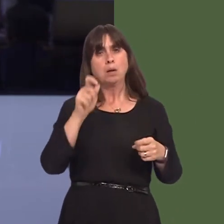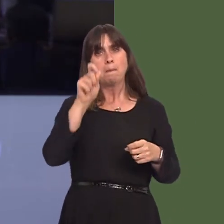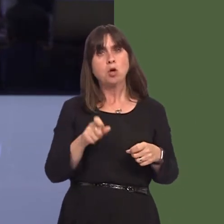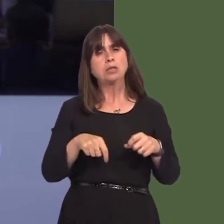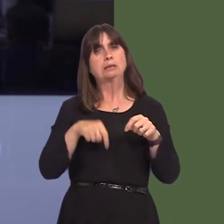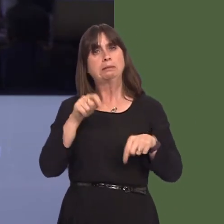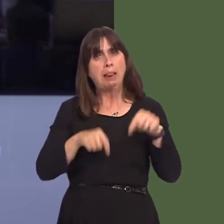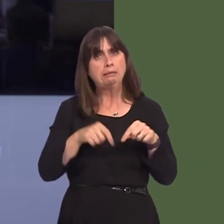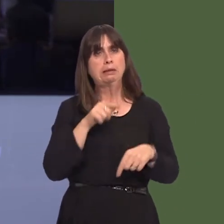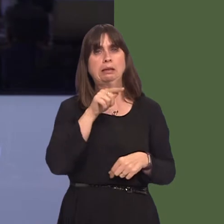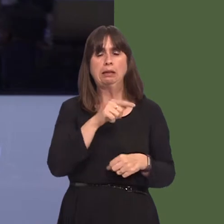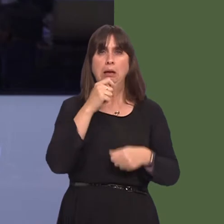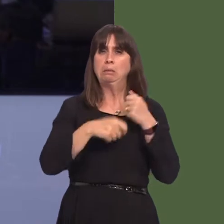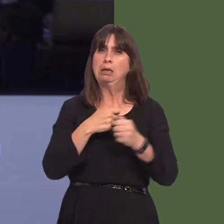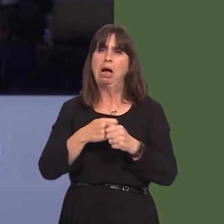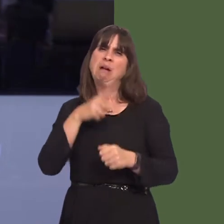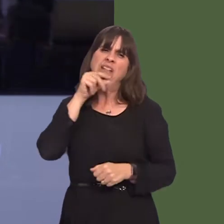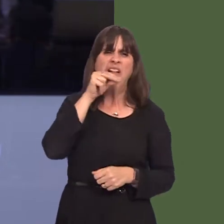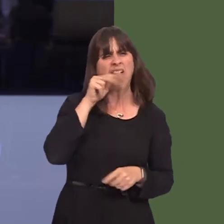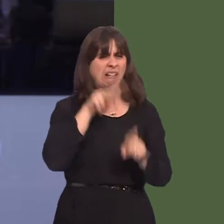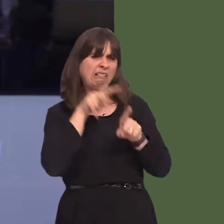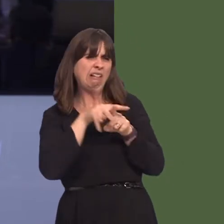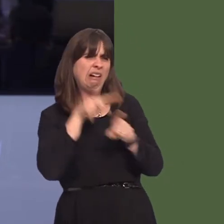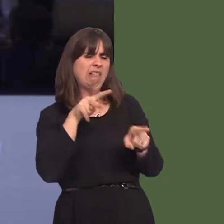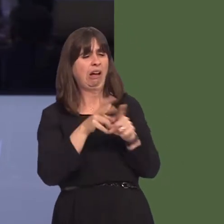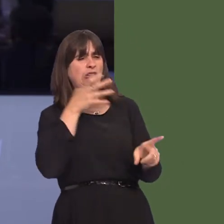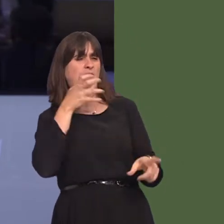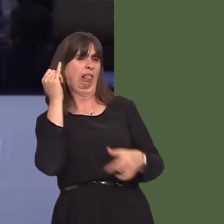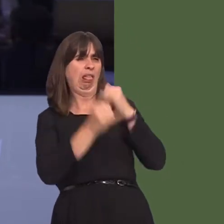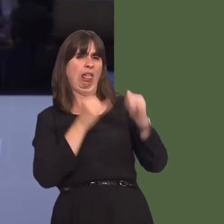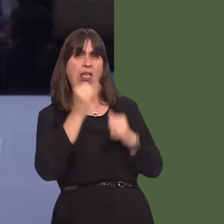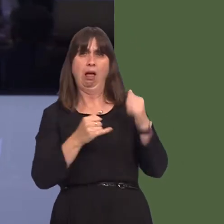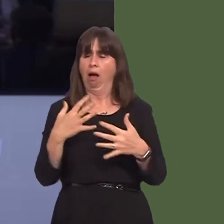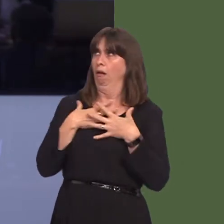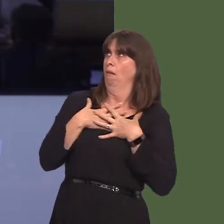subjected to a tirade of verbal abuse. Will the First Minister join me in welcoming this